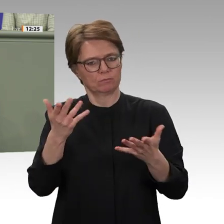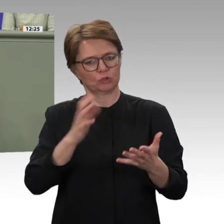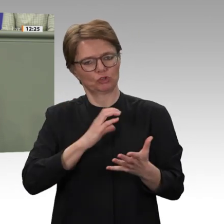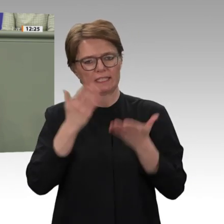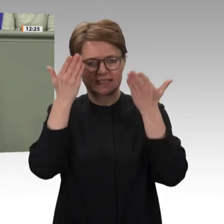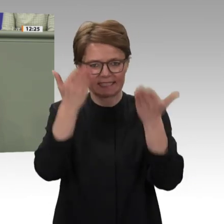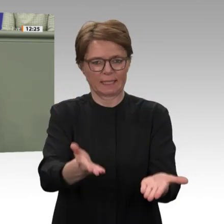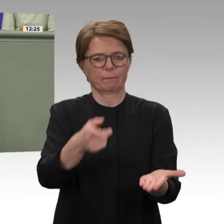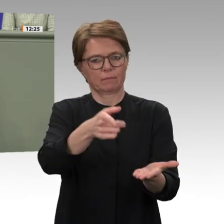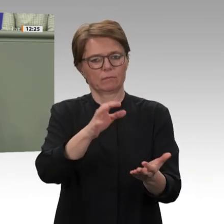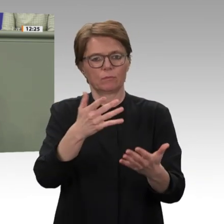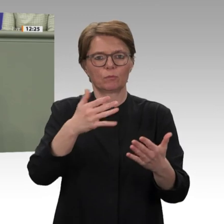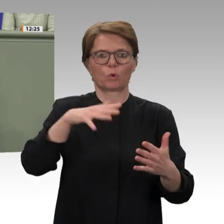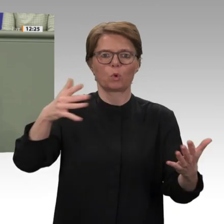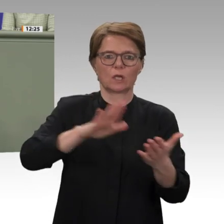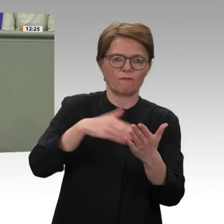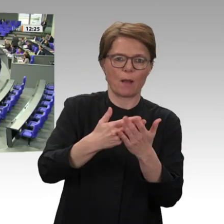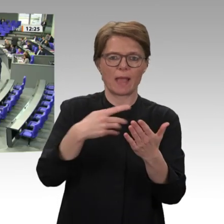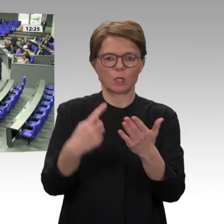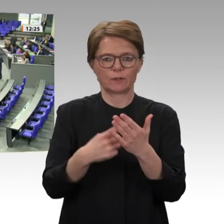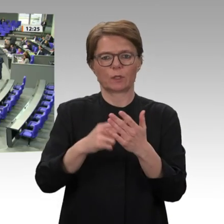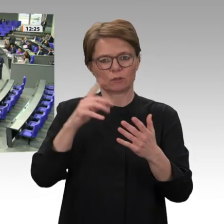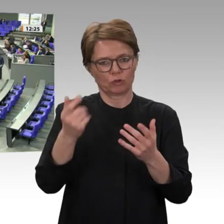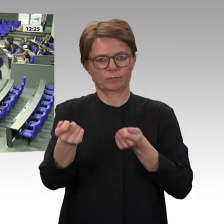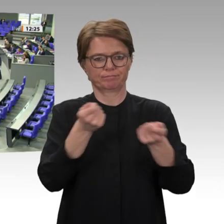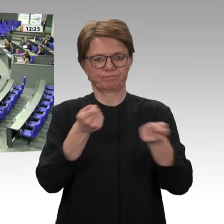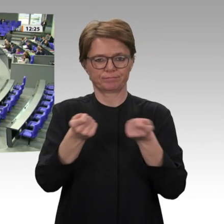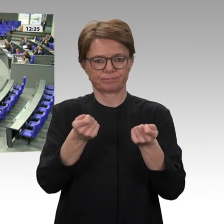Ausschüssen. Vielen Dank. Vielen Dank, Markus Koob.